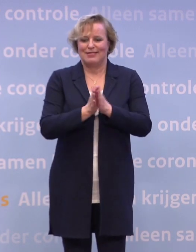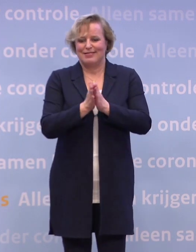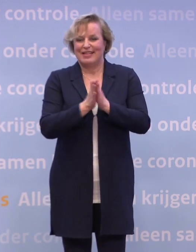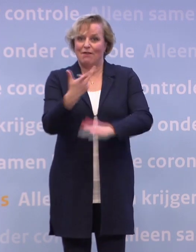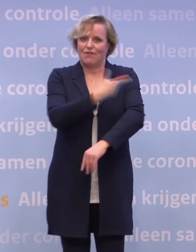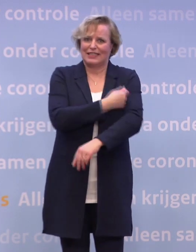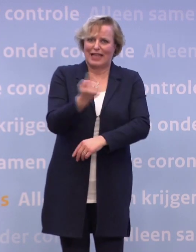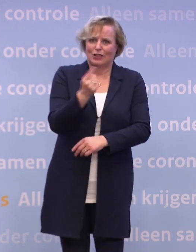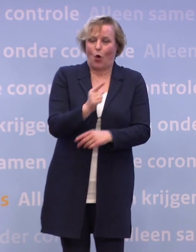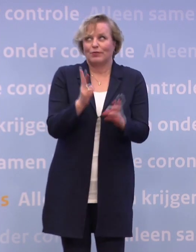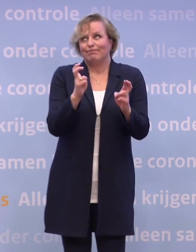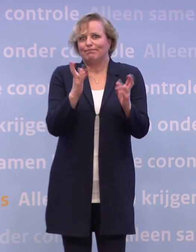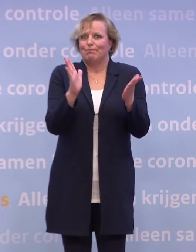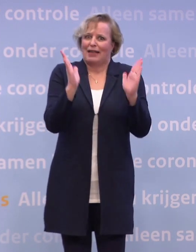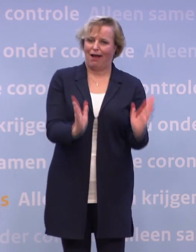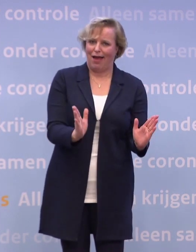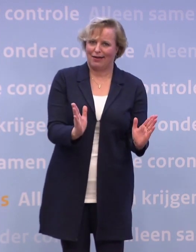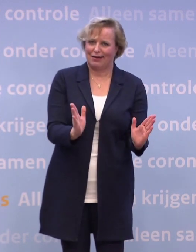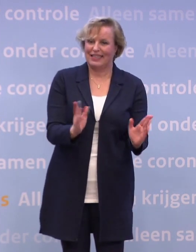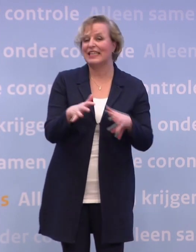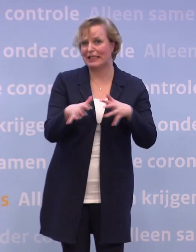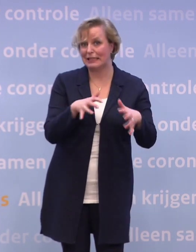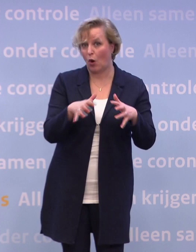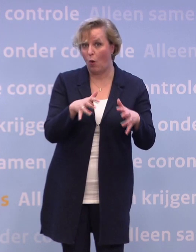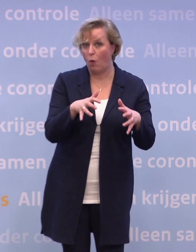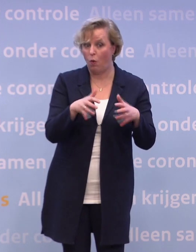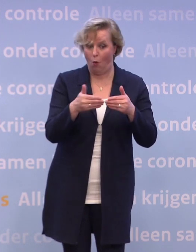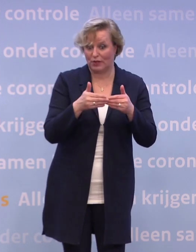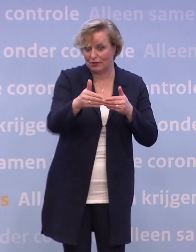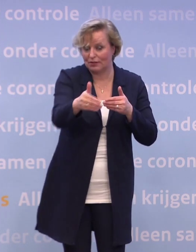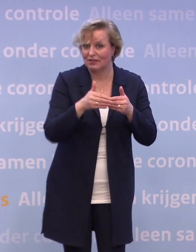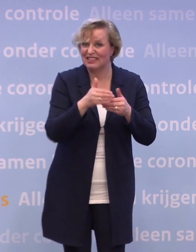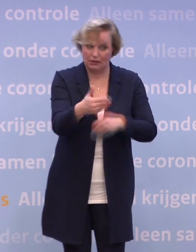Die is ook niet zonder risico, want zeker in die eerste maanden... Het is fantastisch dat het vaccin eraan komt...